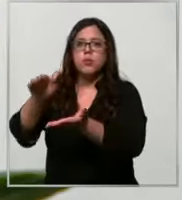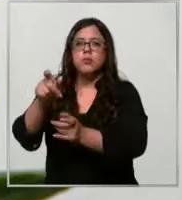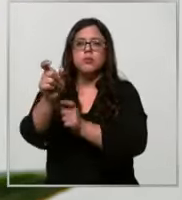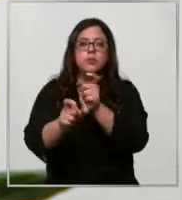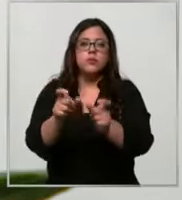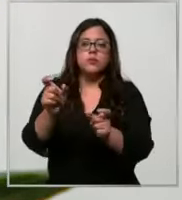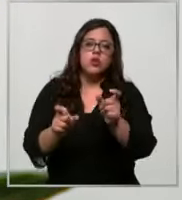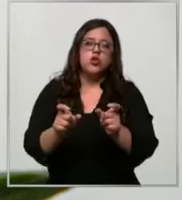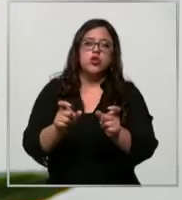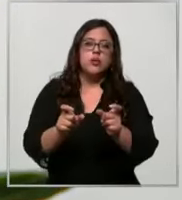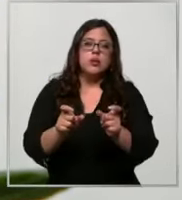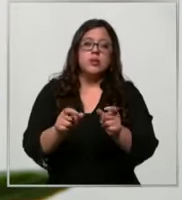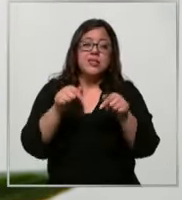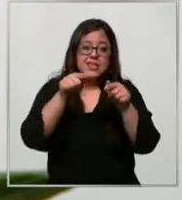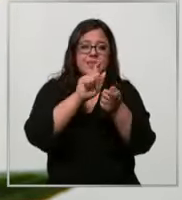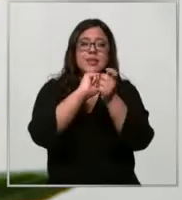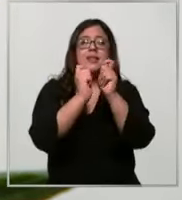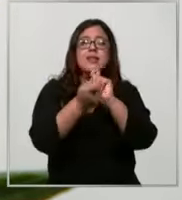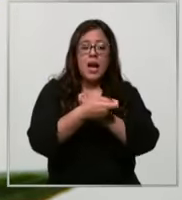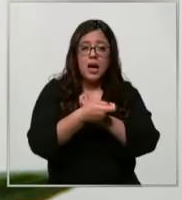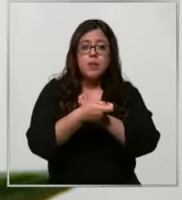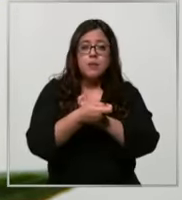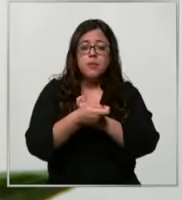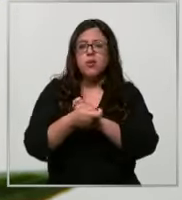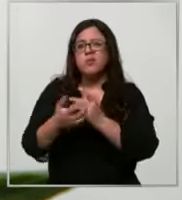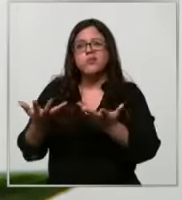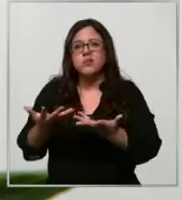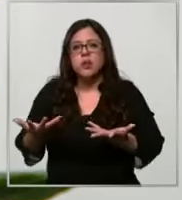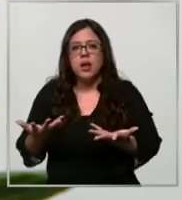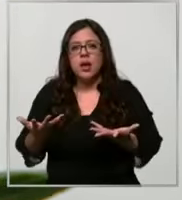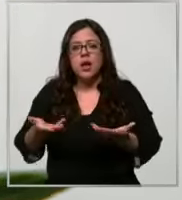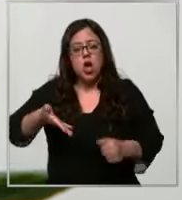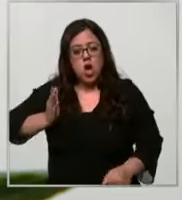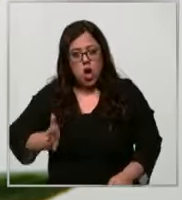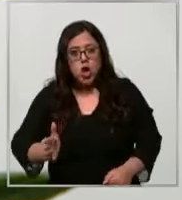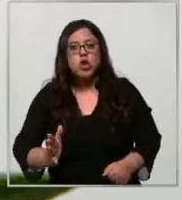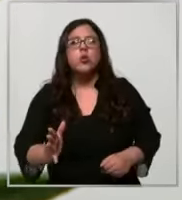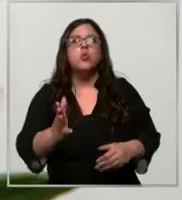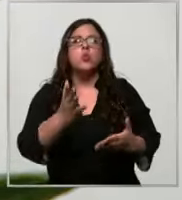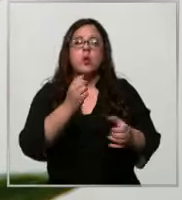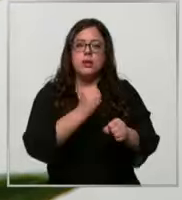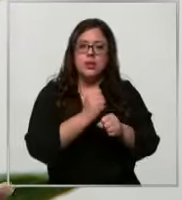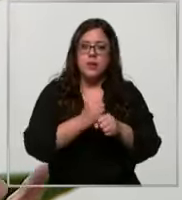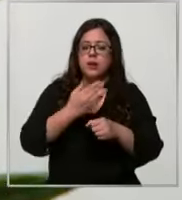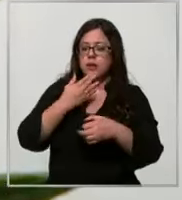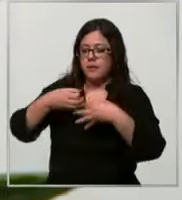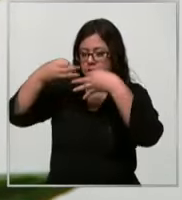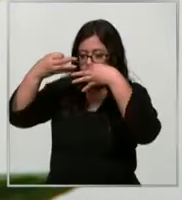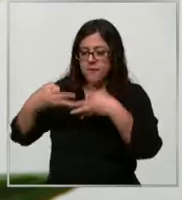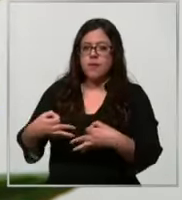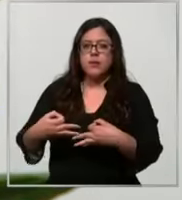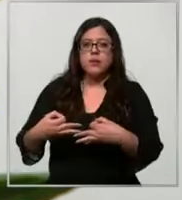ese cambio de cultura asegura la continuidad operacional la eficiencia operacional la calidad